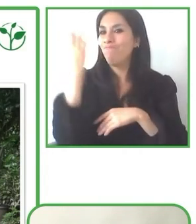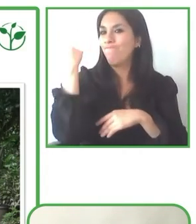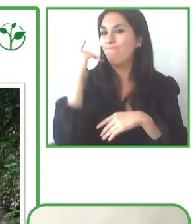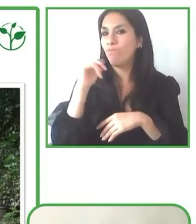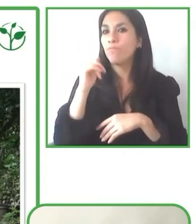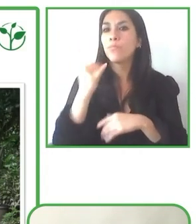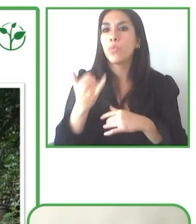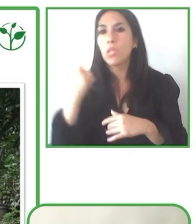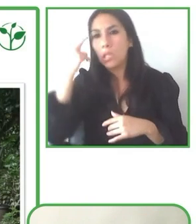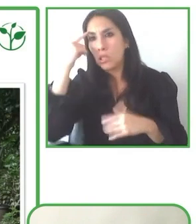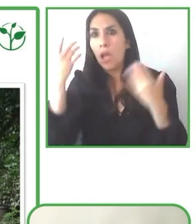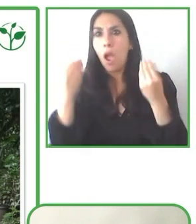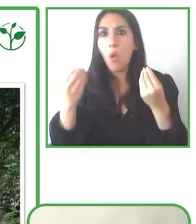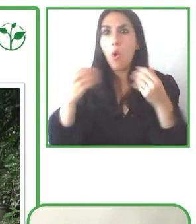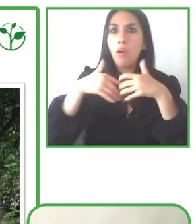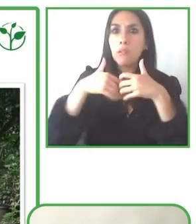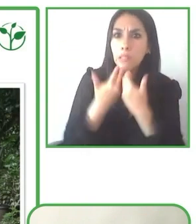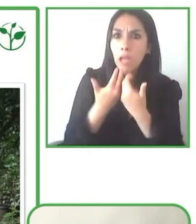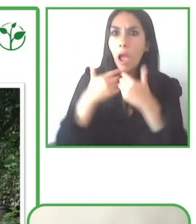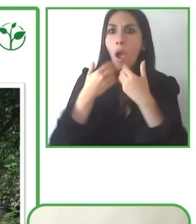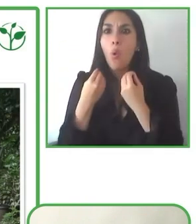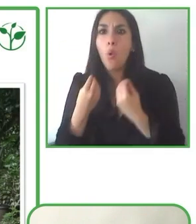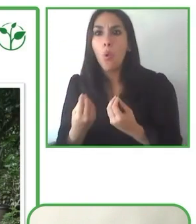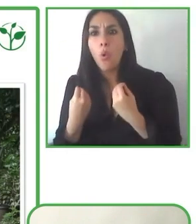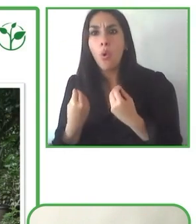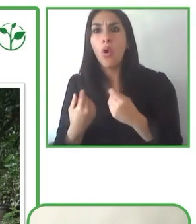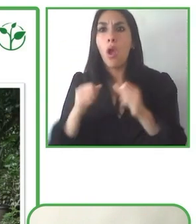sostenibilidad que buscamos y seguir ofreciendo este tipo de tours.